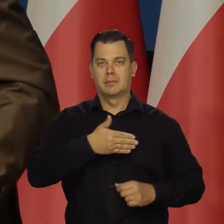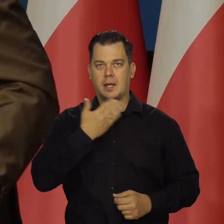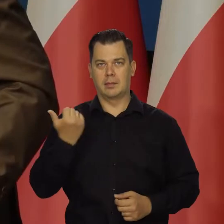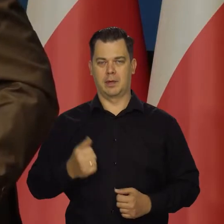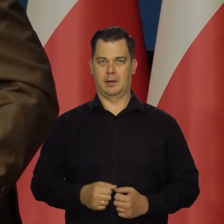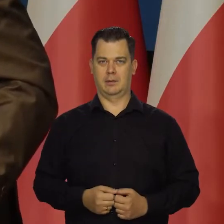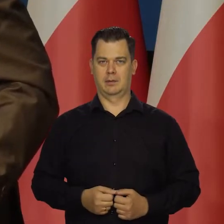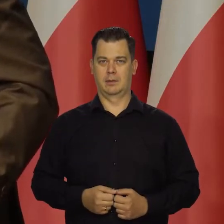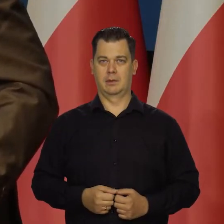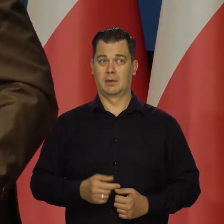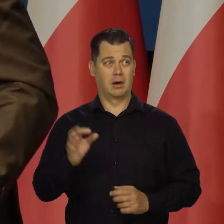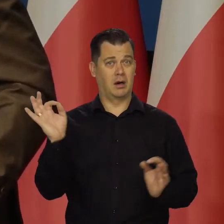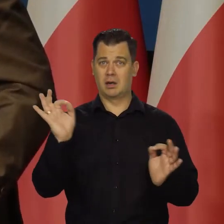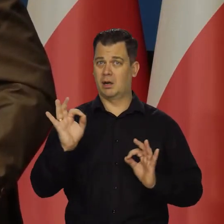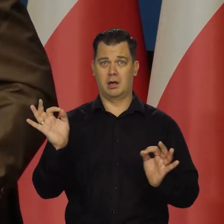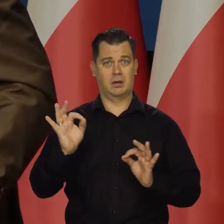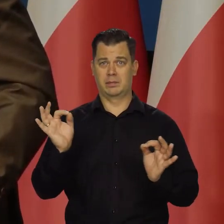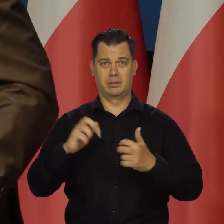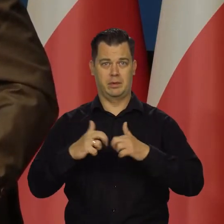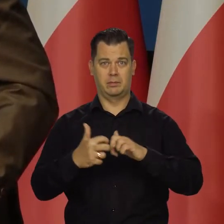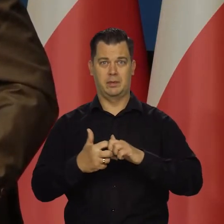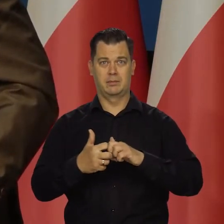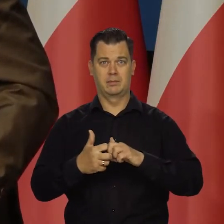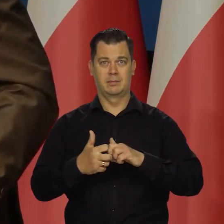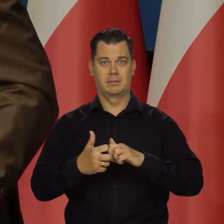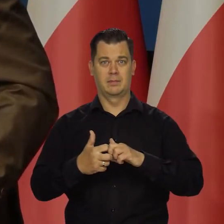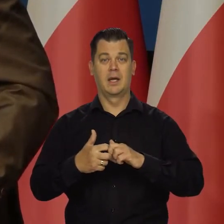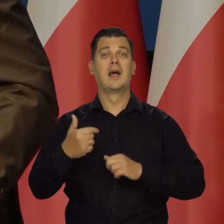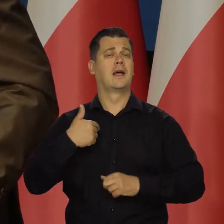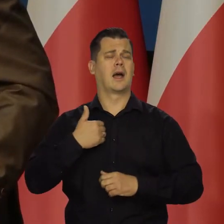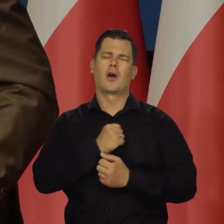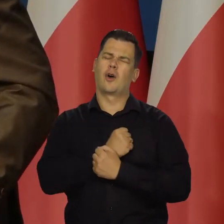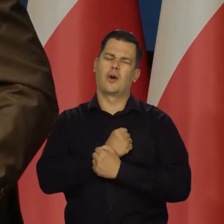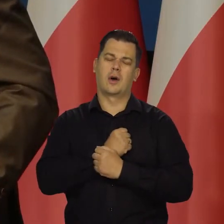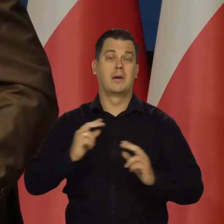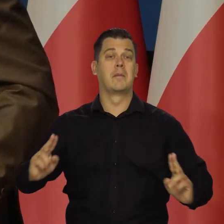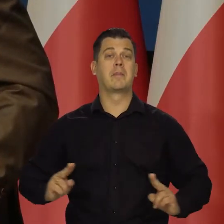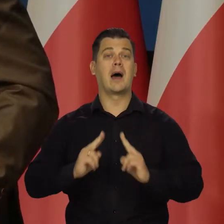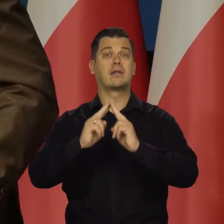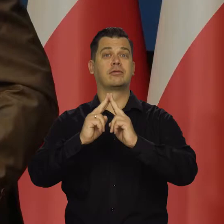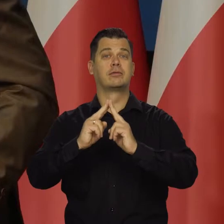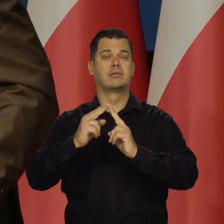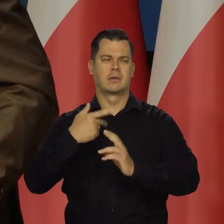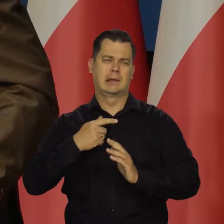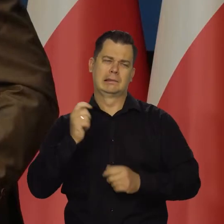Potworne. Jak ktoś tak jak ja kocha Paryż i tam bywał systematycznie od kilkudziesięciu lat,